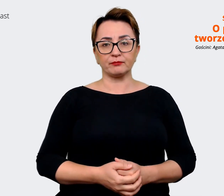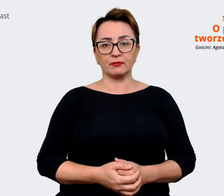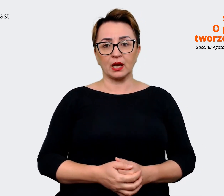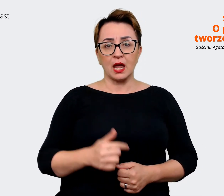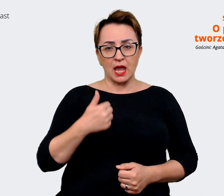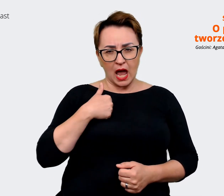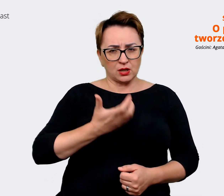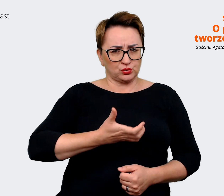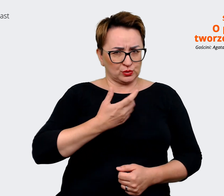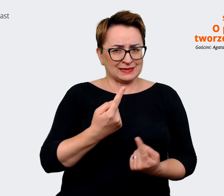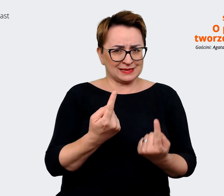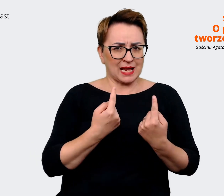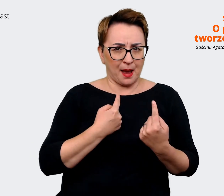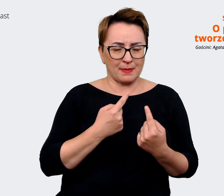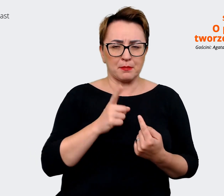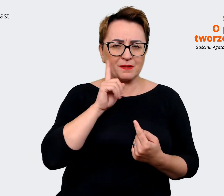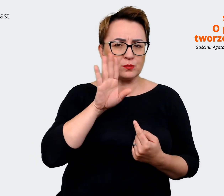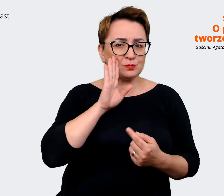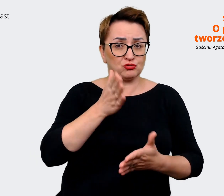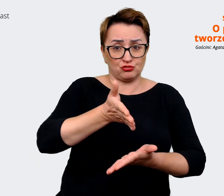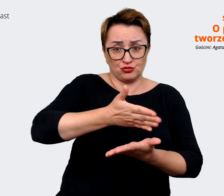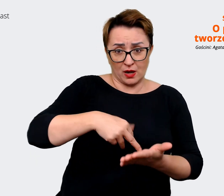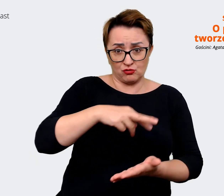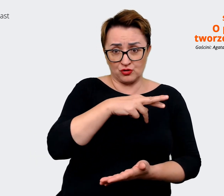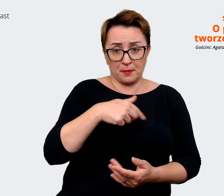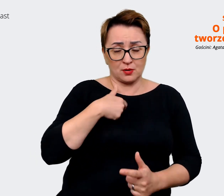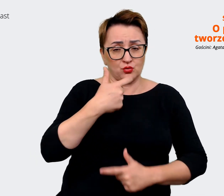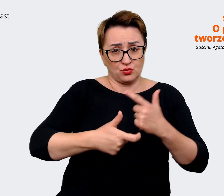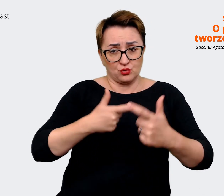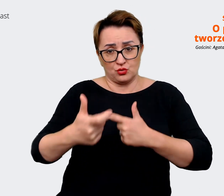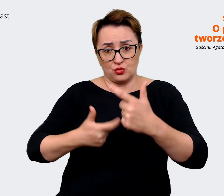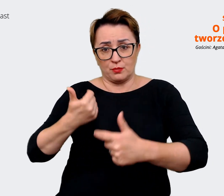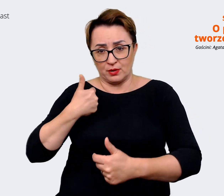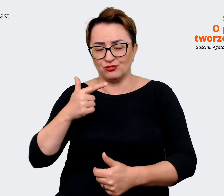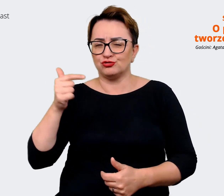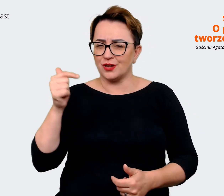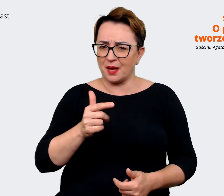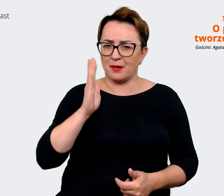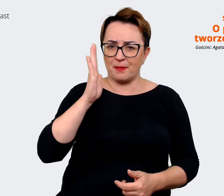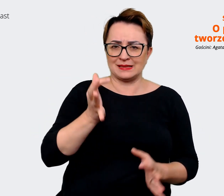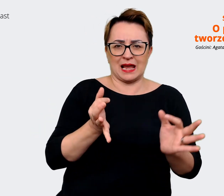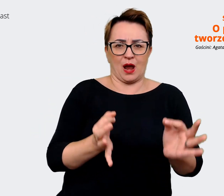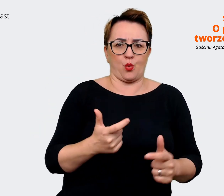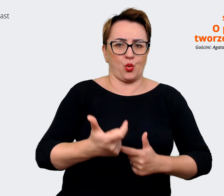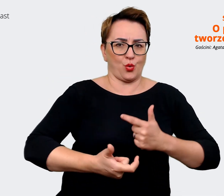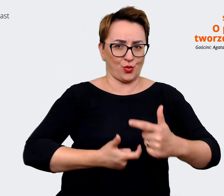część z tych rzeczy, które wypracowaliśmy, trzeba będzie troszeczkę zaktualizować względem tego,